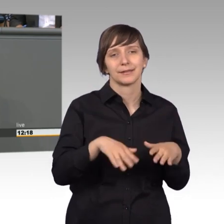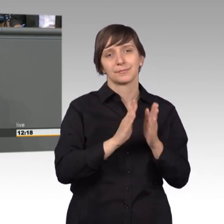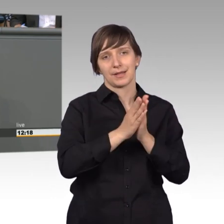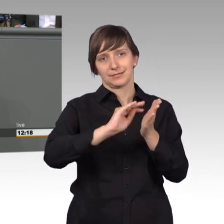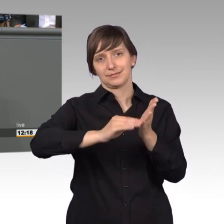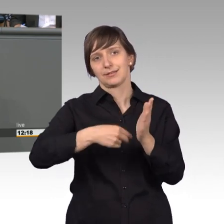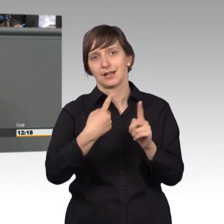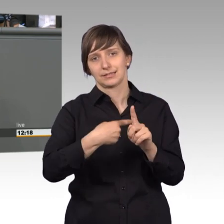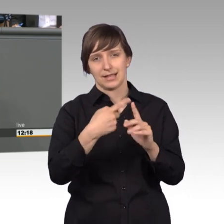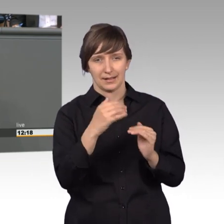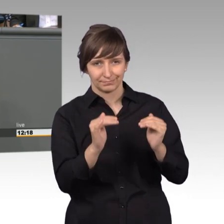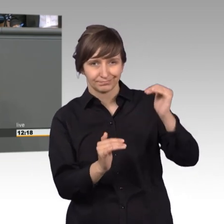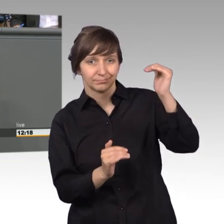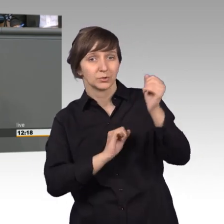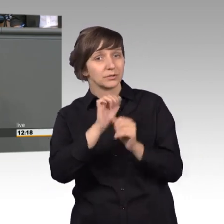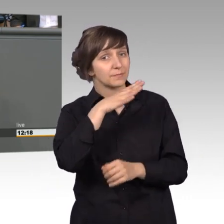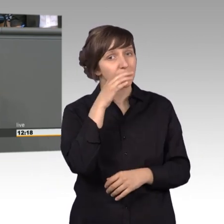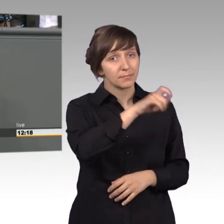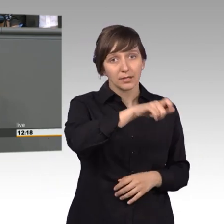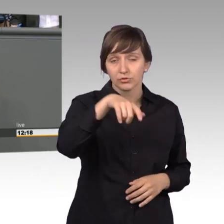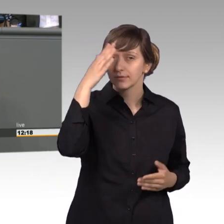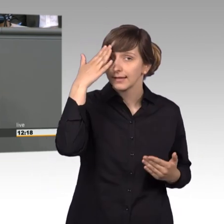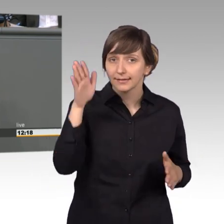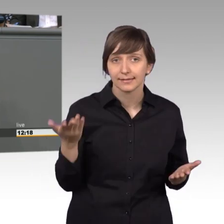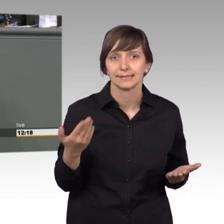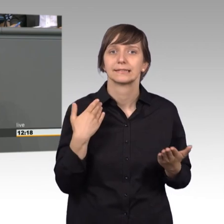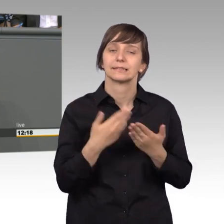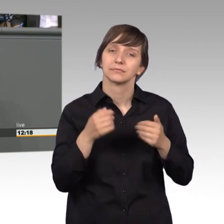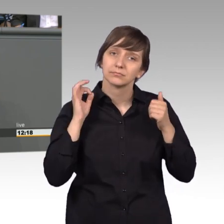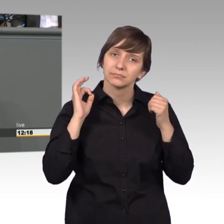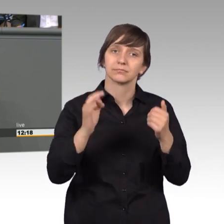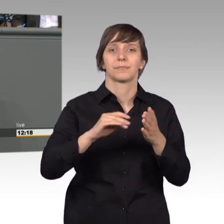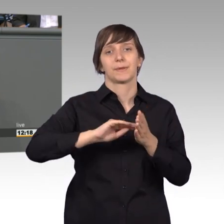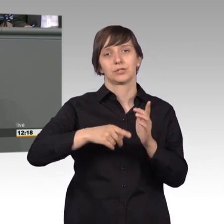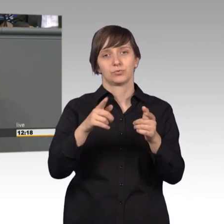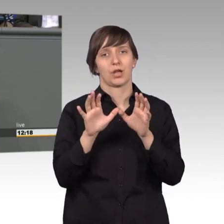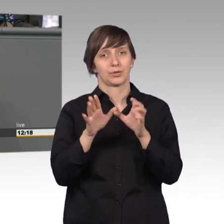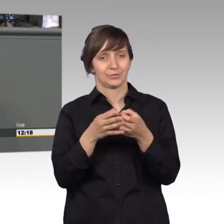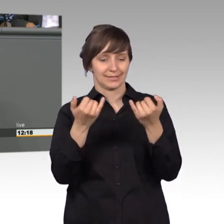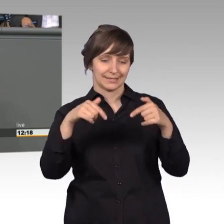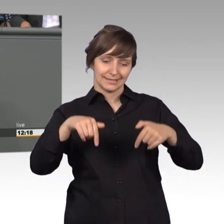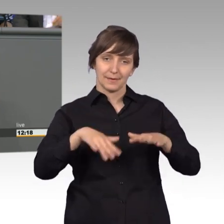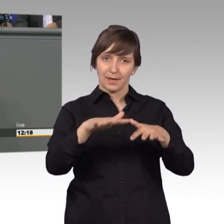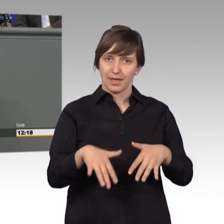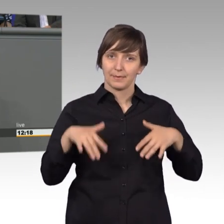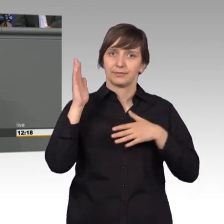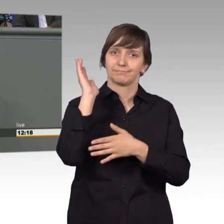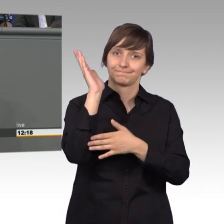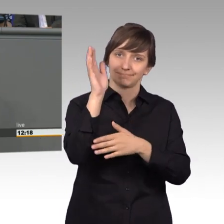vielen Menschen noch nicht bekannt. Deshalb ist es gut, dass der Petitionsausschuss nun endlich hier zu Wort kommt, noch dazu in der